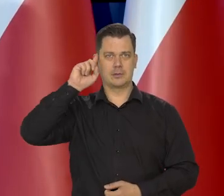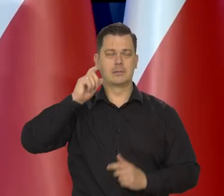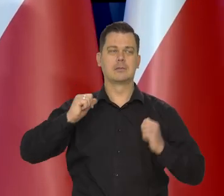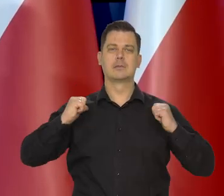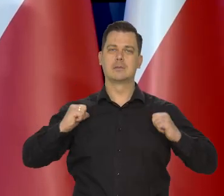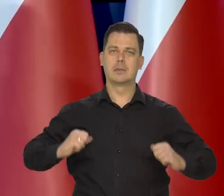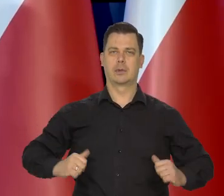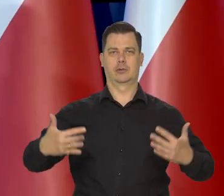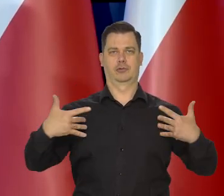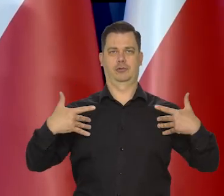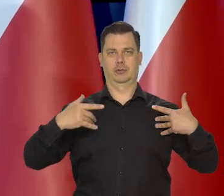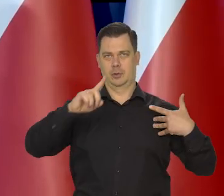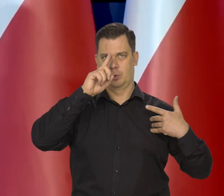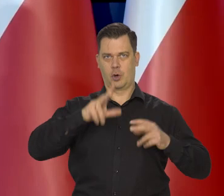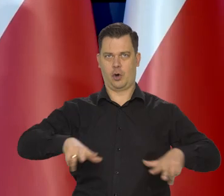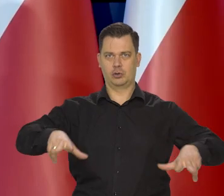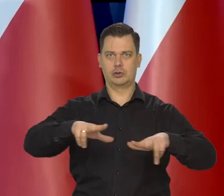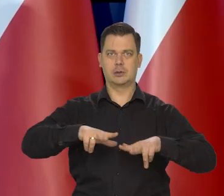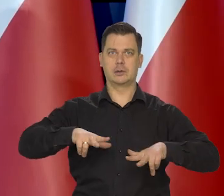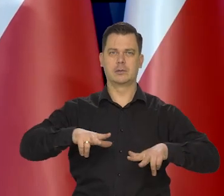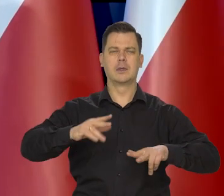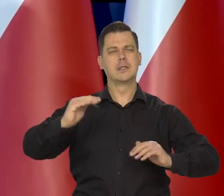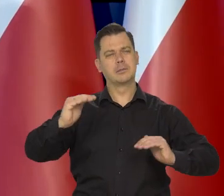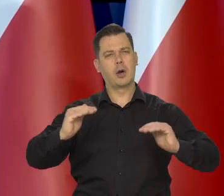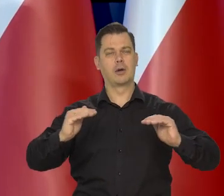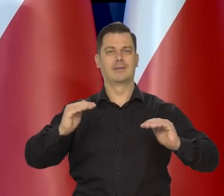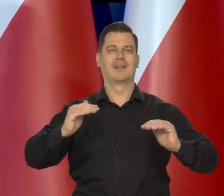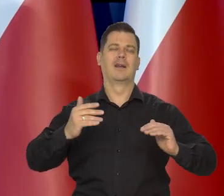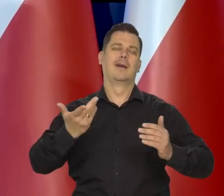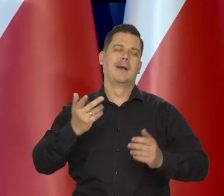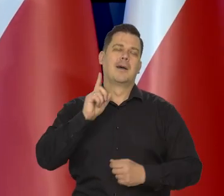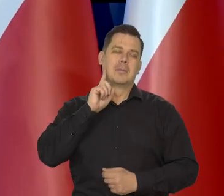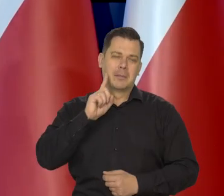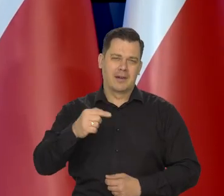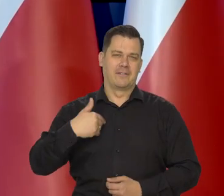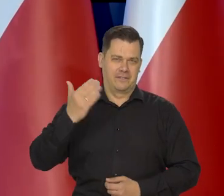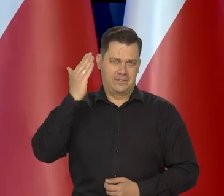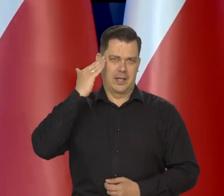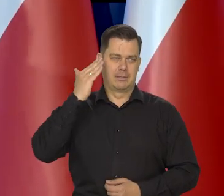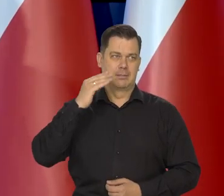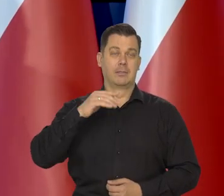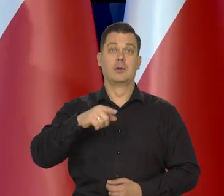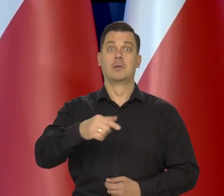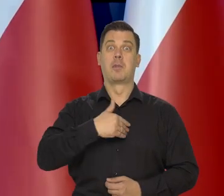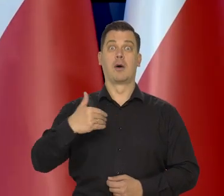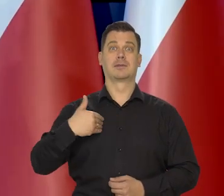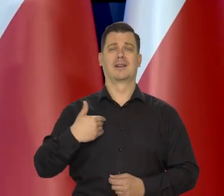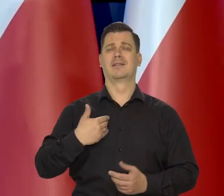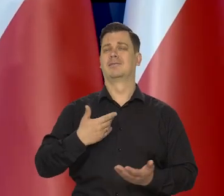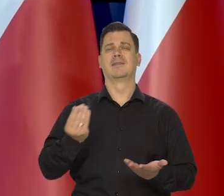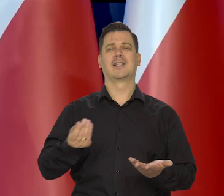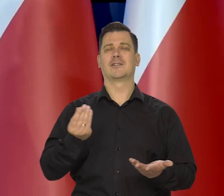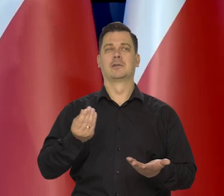i spokojnego życia polskich rodzin, w miarę spokojnego, no bo nadal polskie społeczeństwo jest na tyle niezamożne,